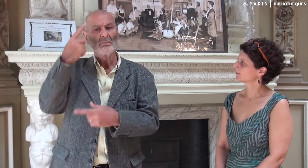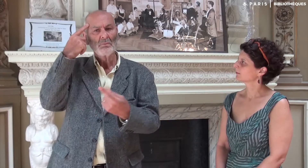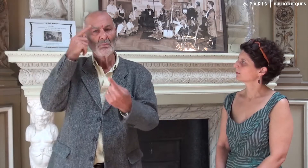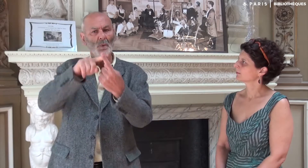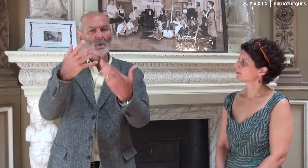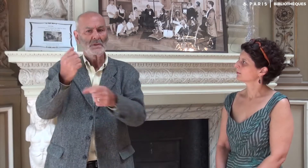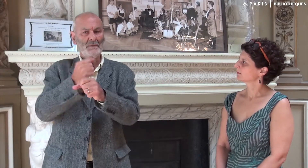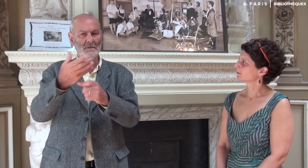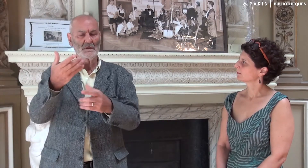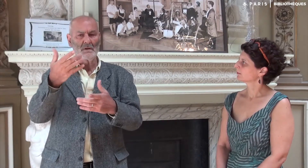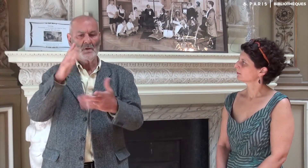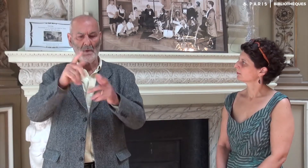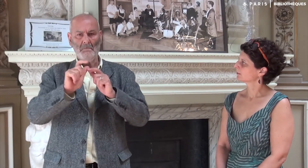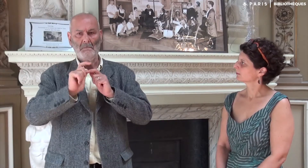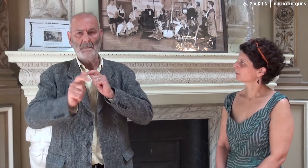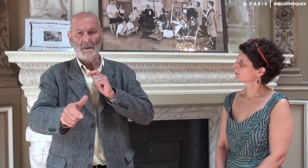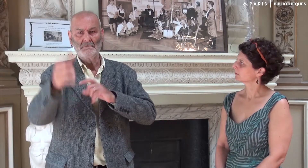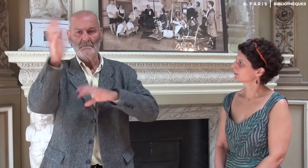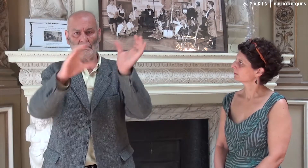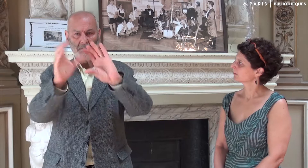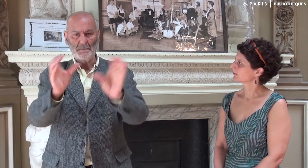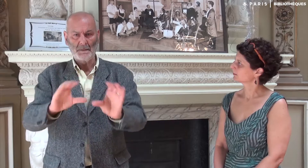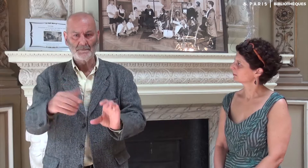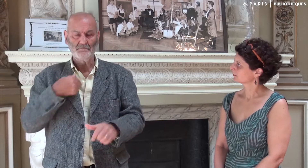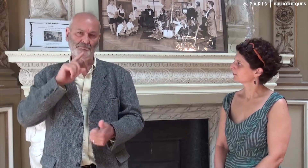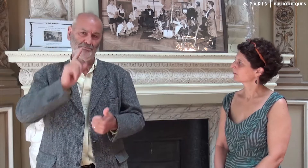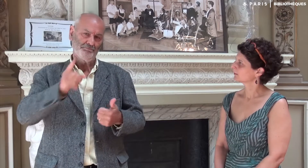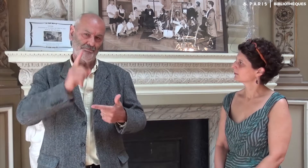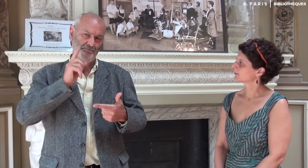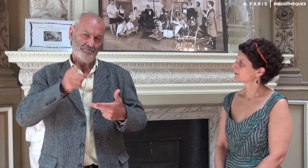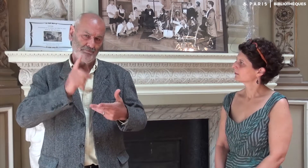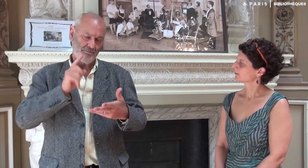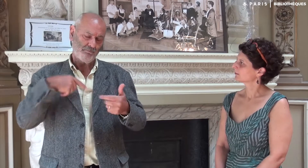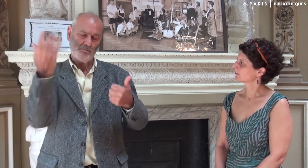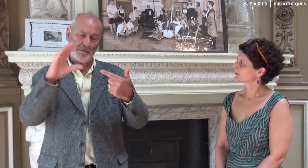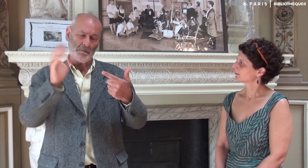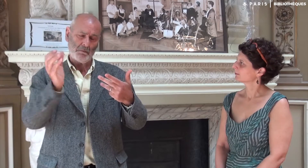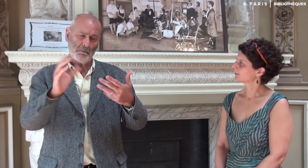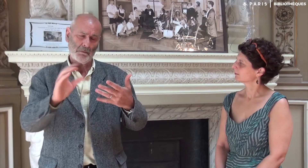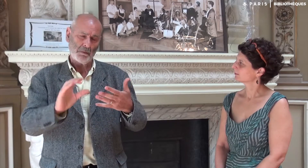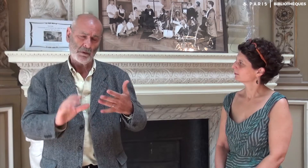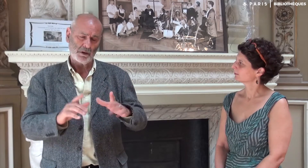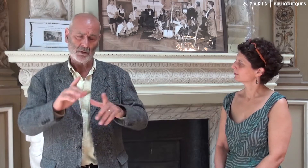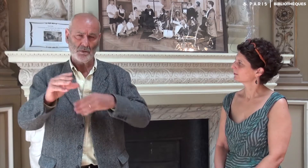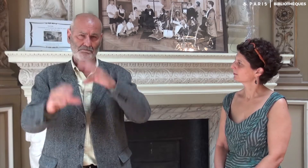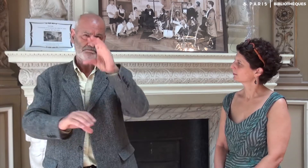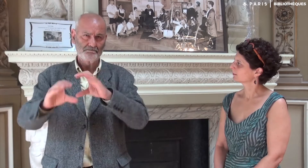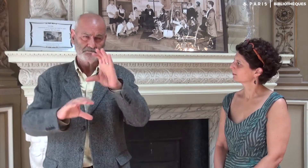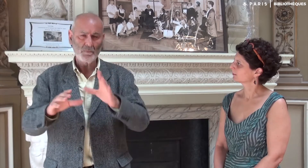dans l’objectif de bien vérifier l’ordre des textes en fonction de ce que je souhaitais.